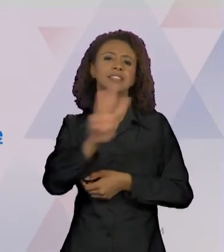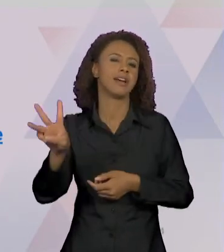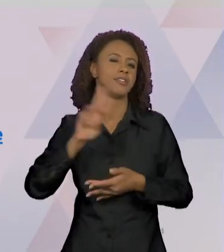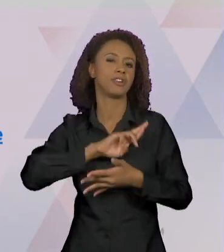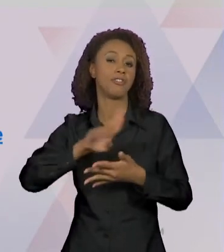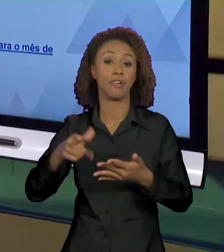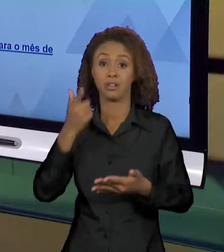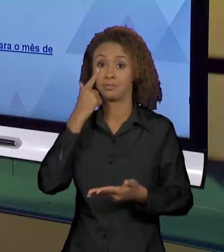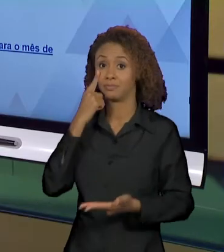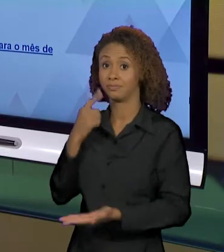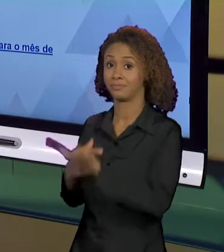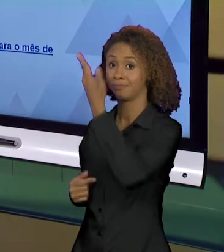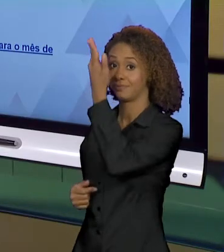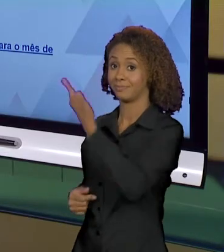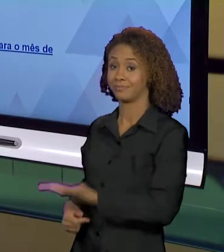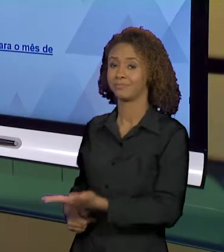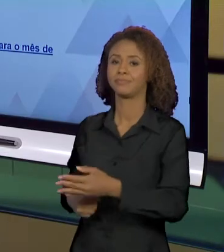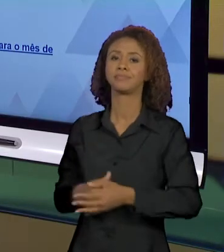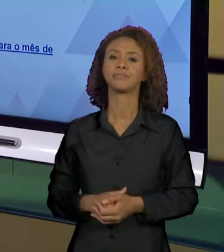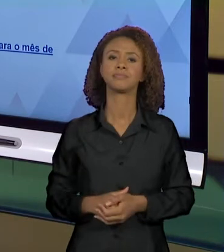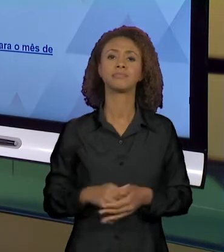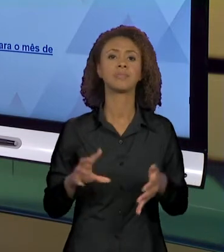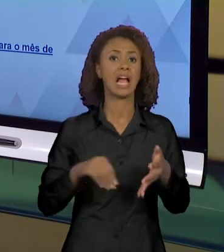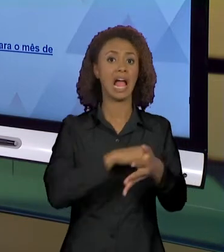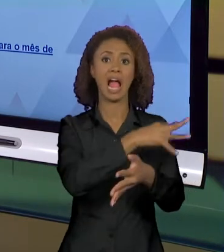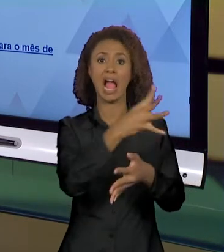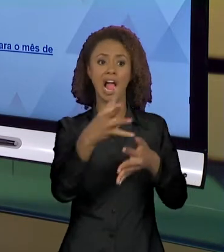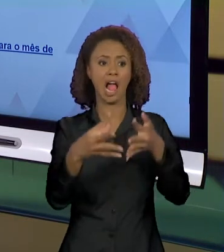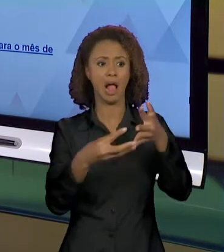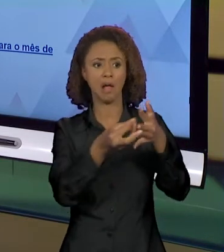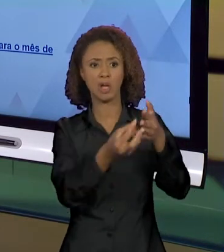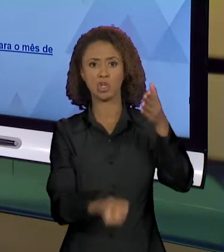AQUI. ENTÃO, "AMAZÔNIA EM CHAMAS - CAUSAS E